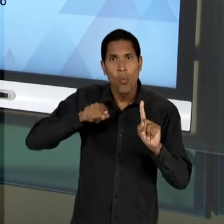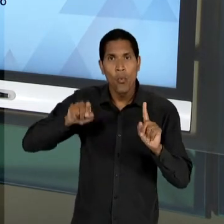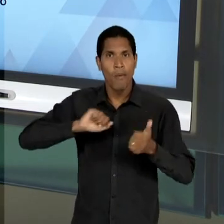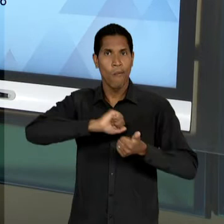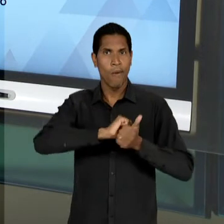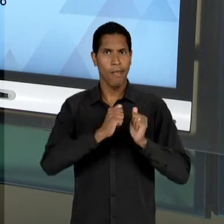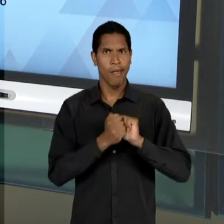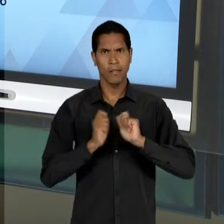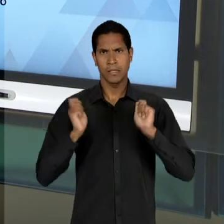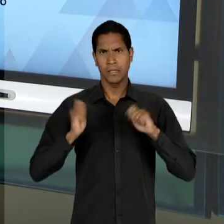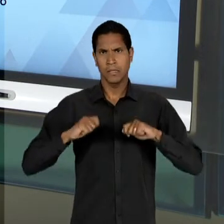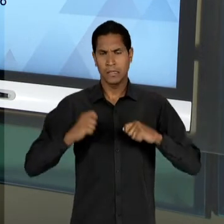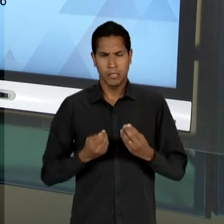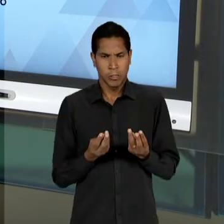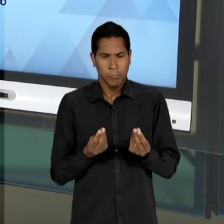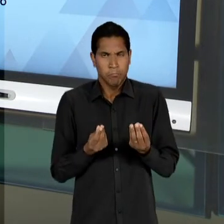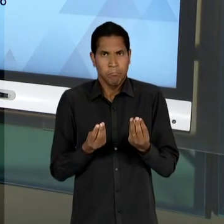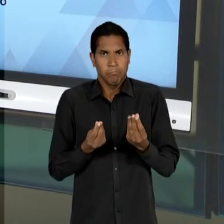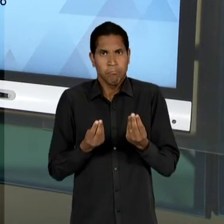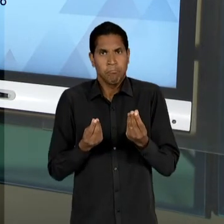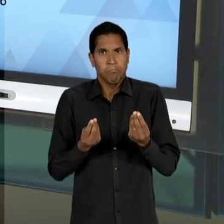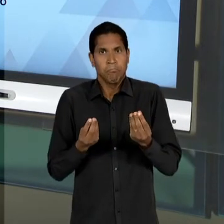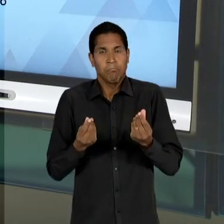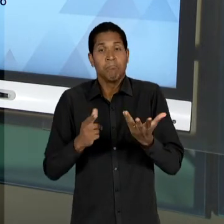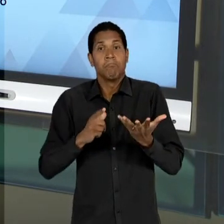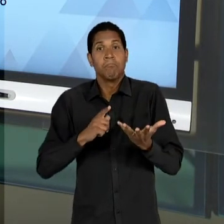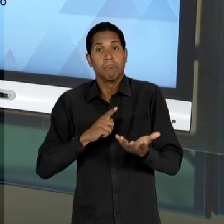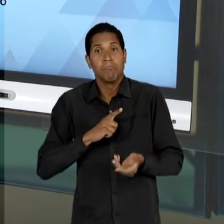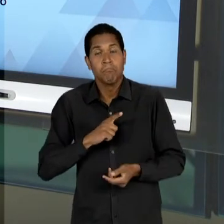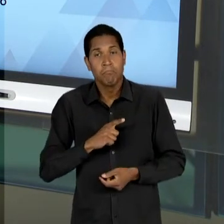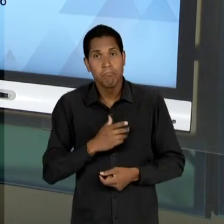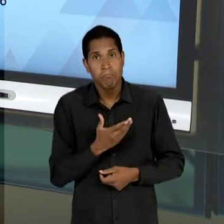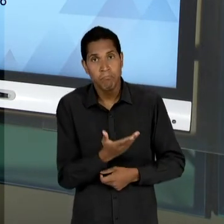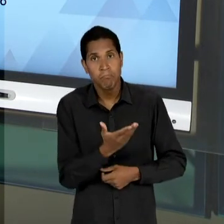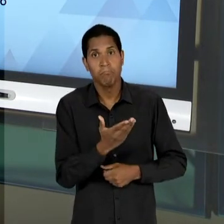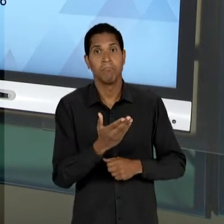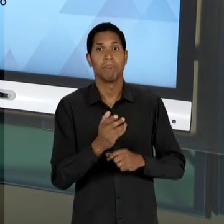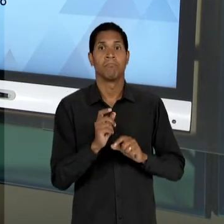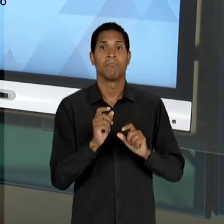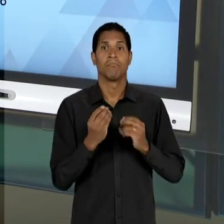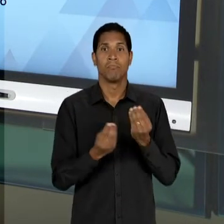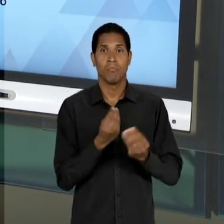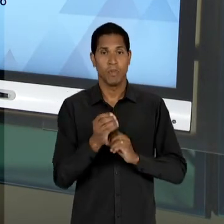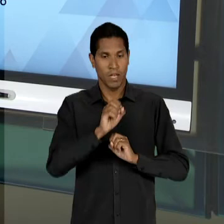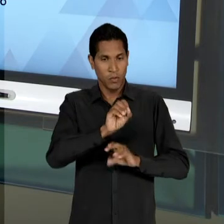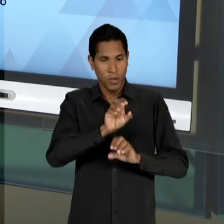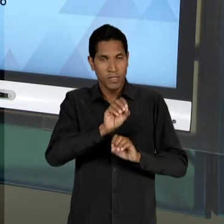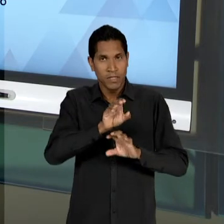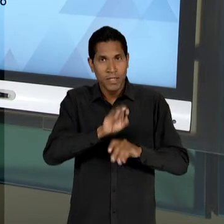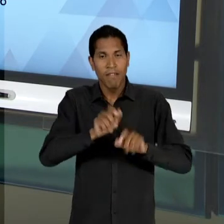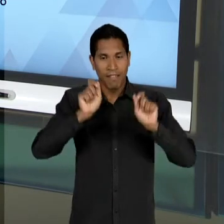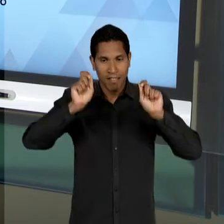DAQUILO QUE A EDUCAÇÃO PODERIA PROPICIAR POR UMA